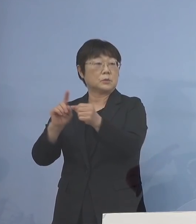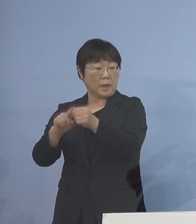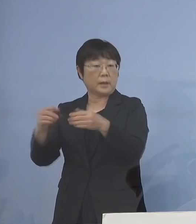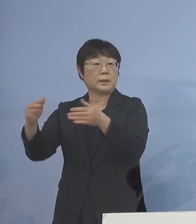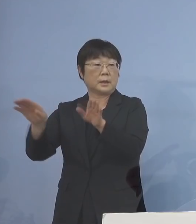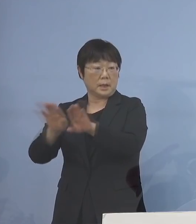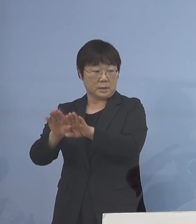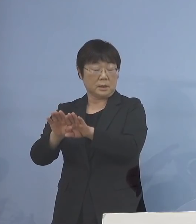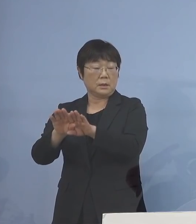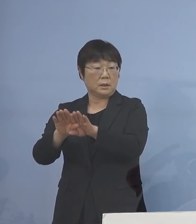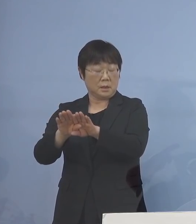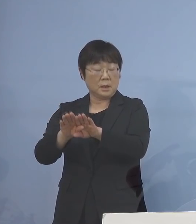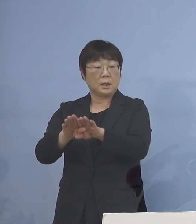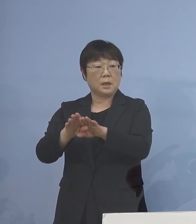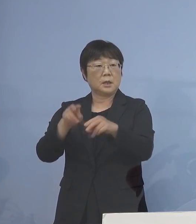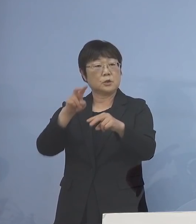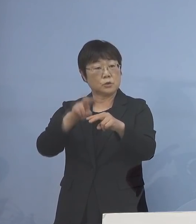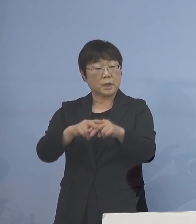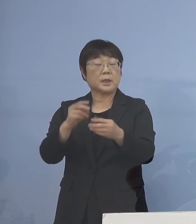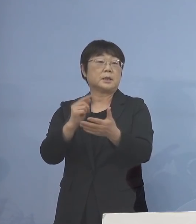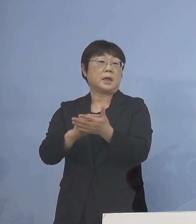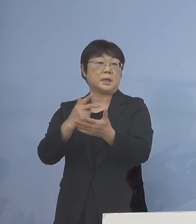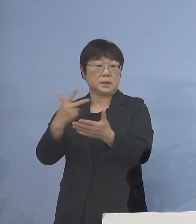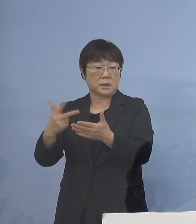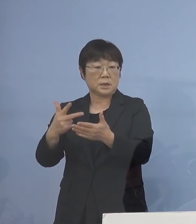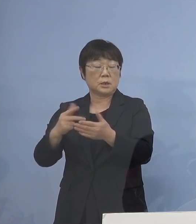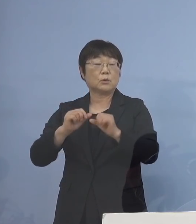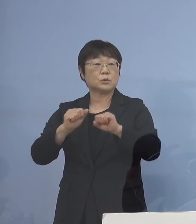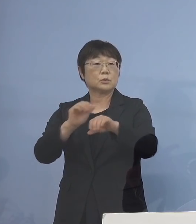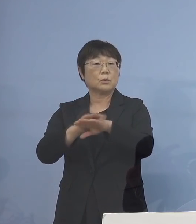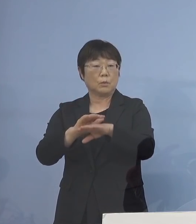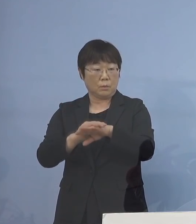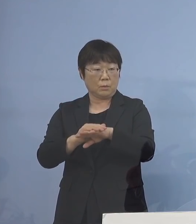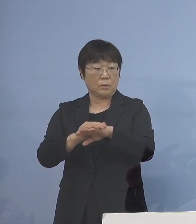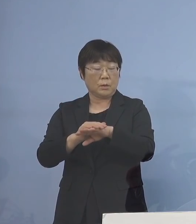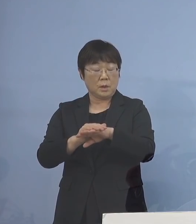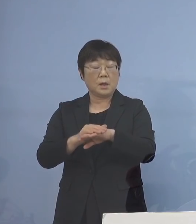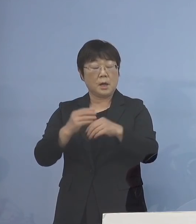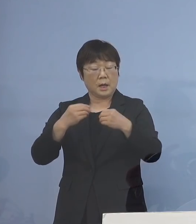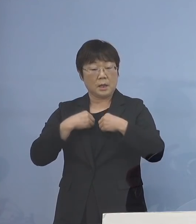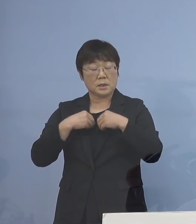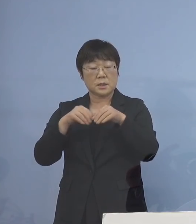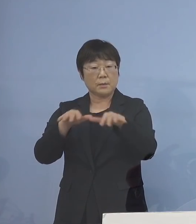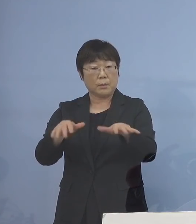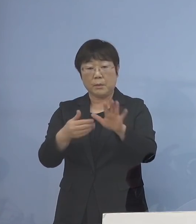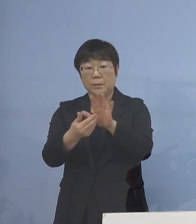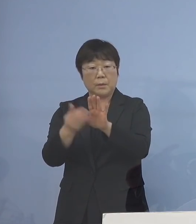また出席停止が 取れるような形をとり 感染をこれ以上拡大させない